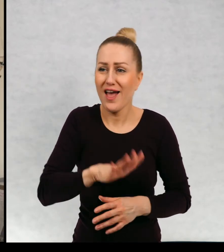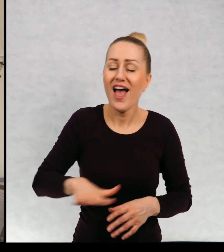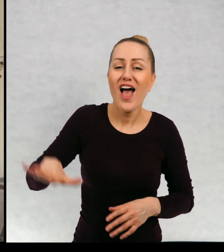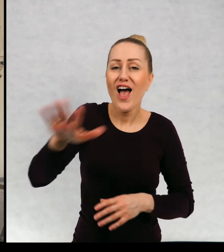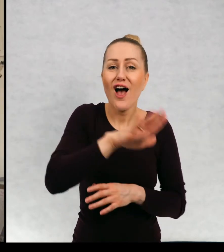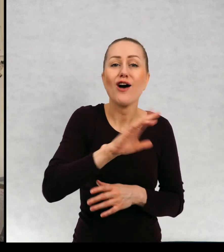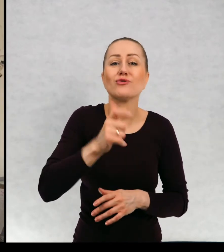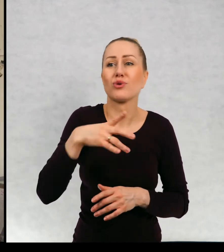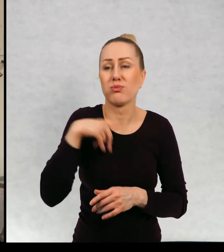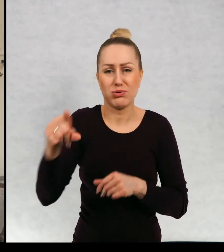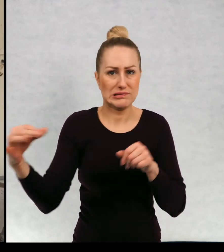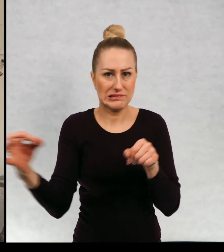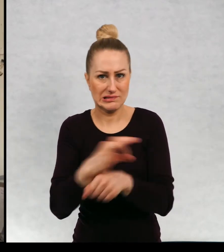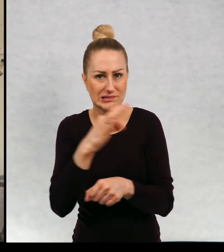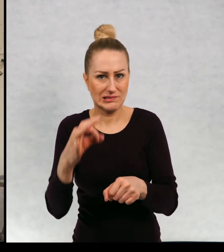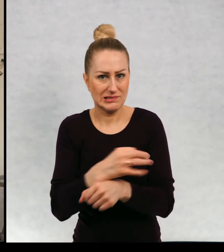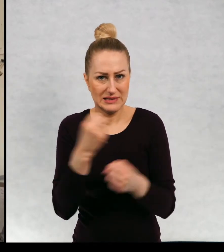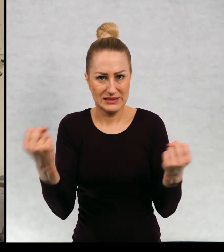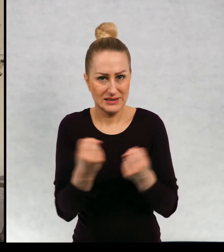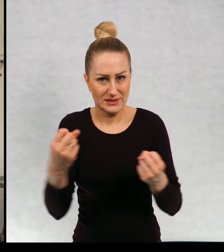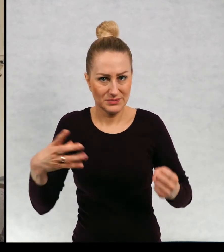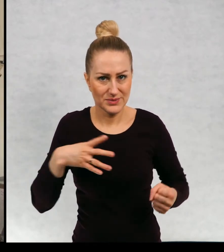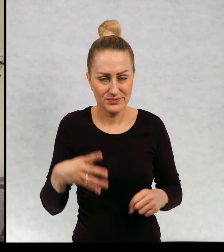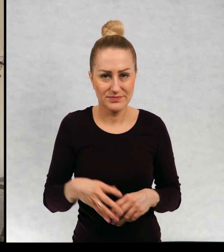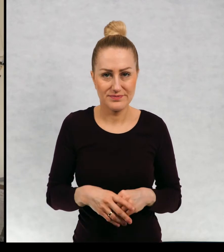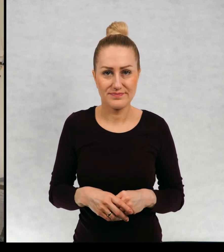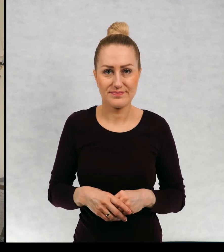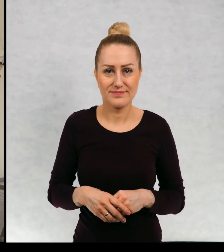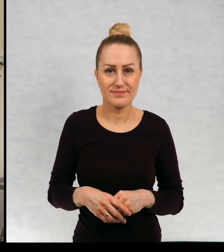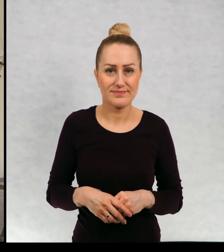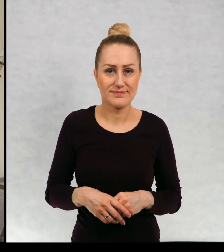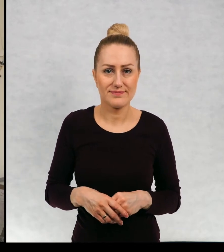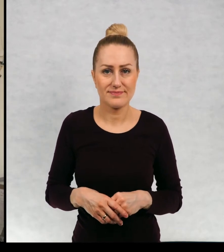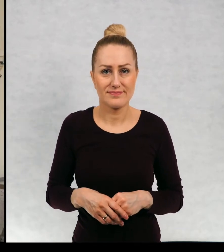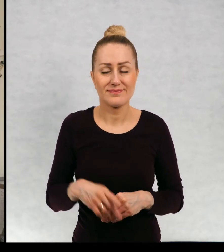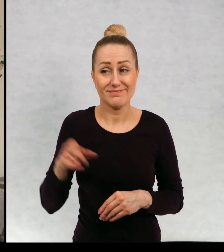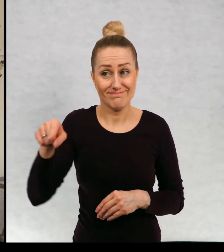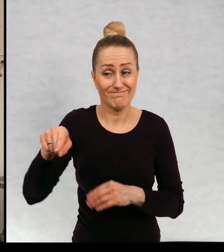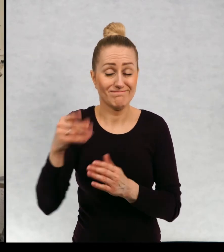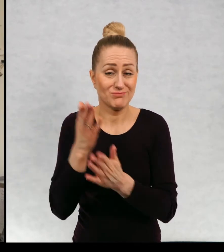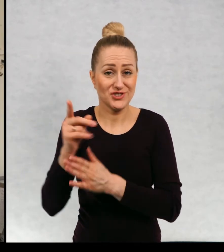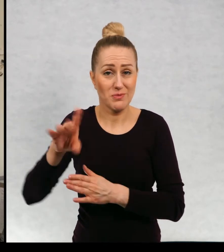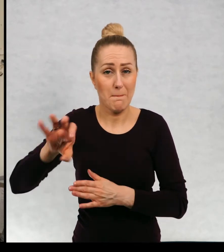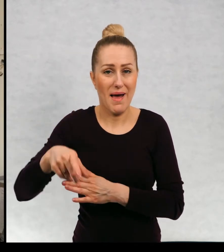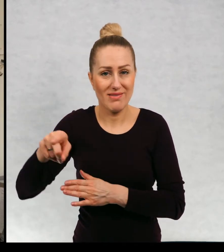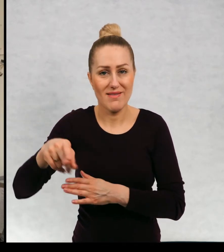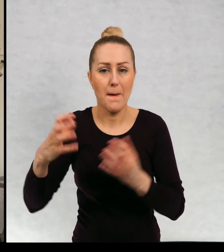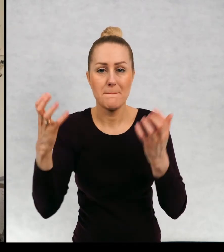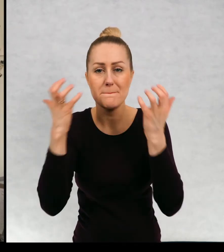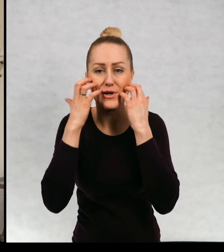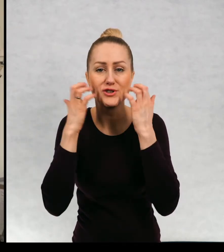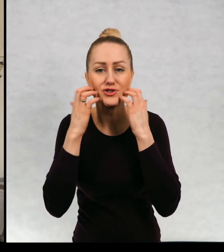osiedlu, które były ofiarami przemocy, bandy. Hmm.